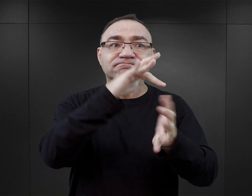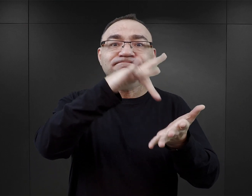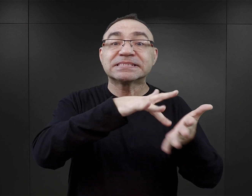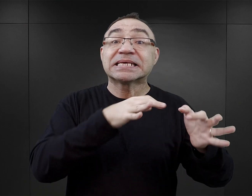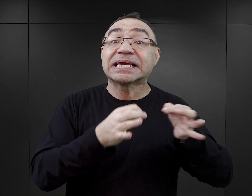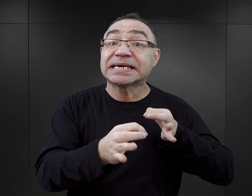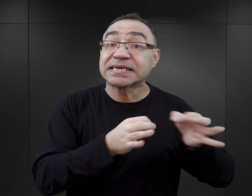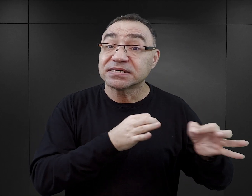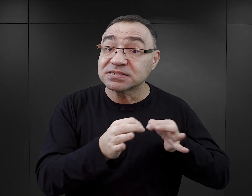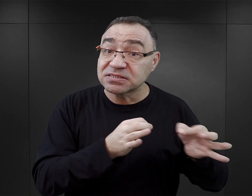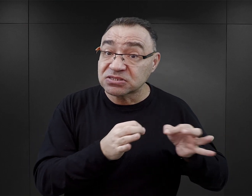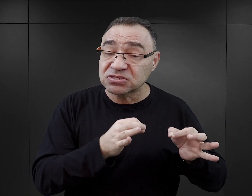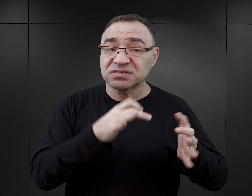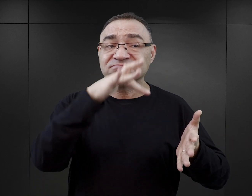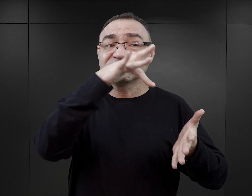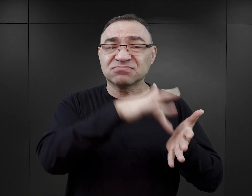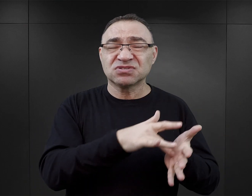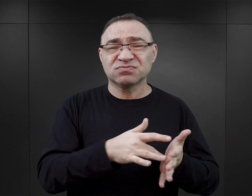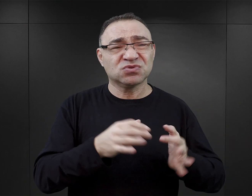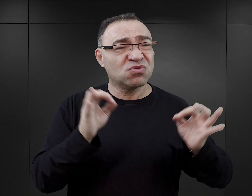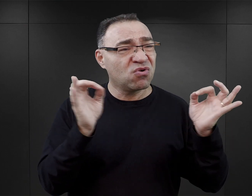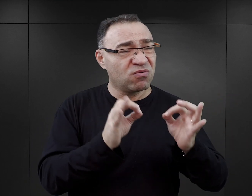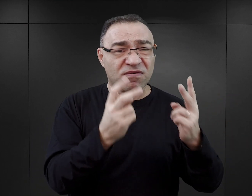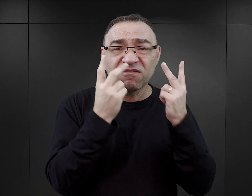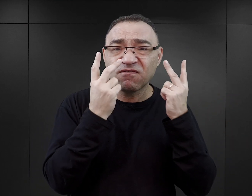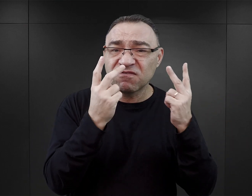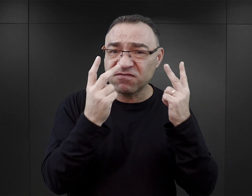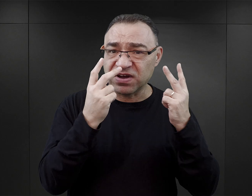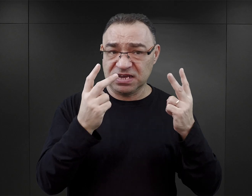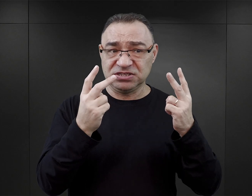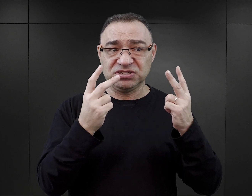jako miejsca, w którym wydarzyło się coś niezwykle ważnego w historii ludzkości,